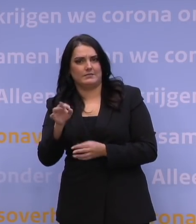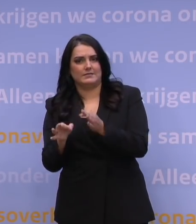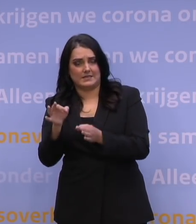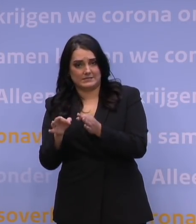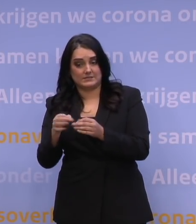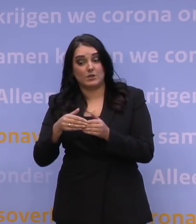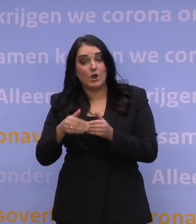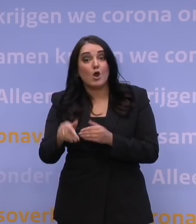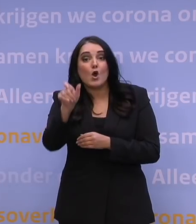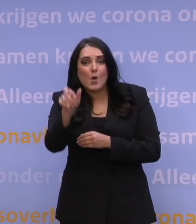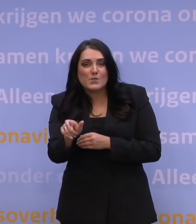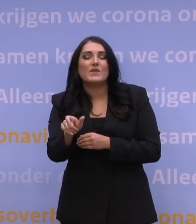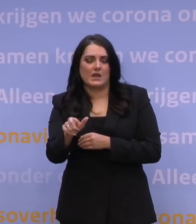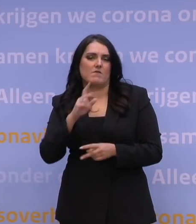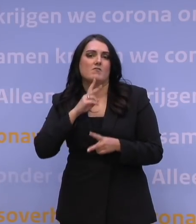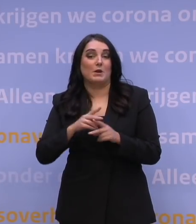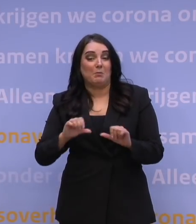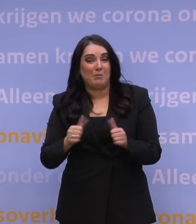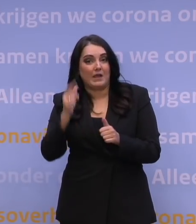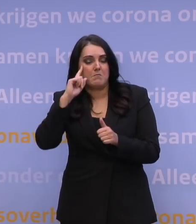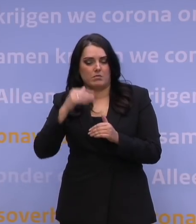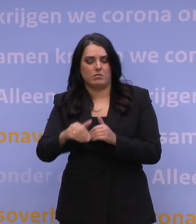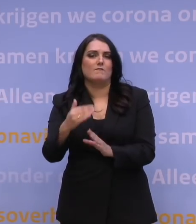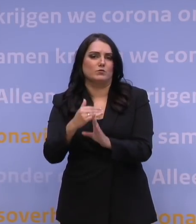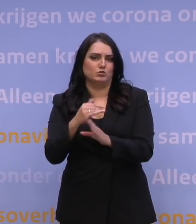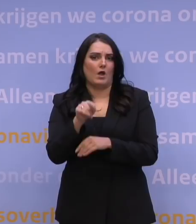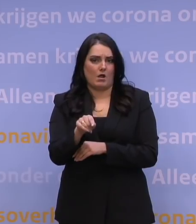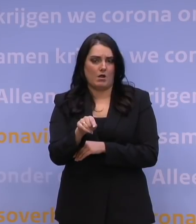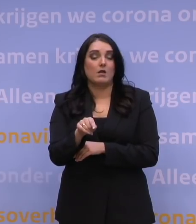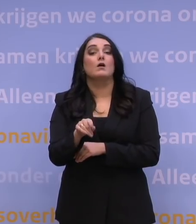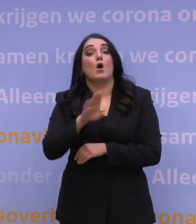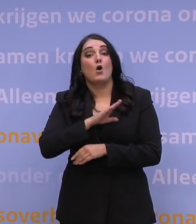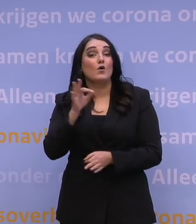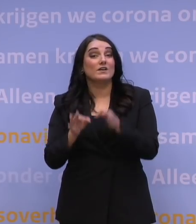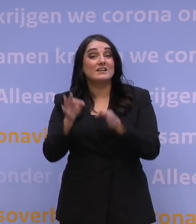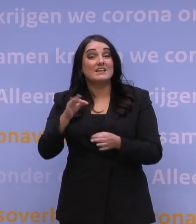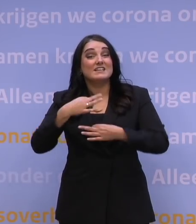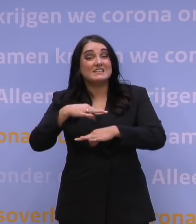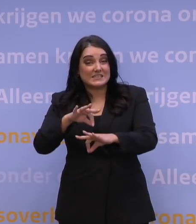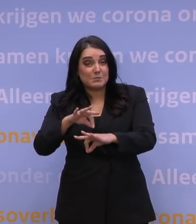Nederland laat dat ingaan vanaf aanstaande woensdag, dat is één. Twee is: het testbeleid binnen de Europese Unie,